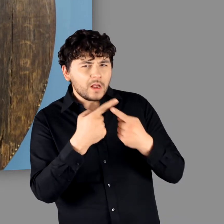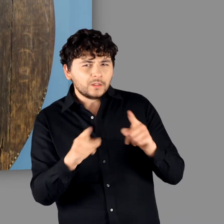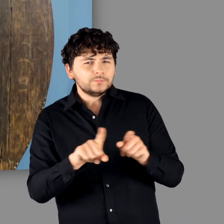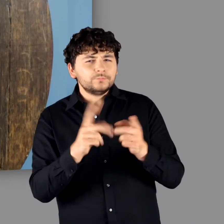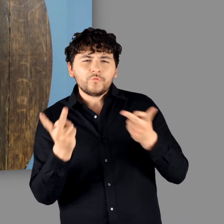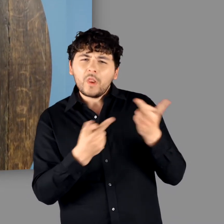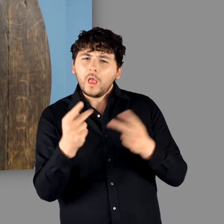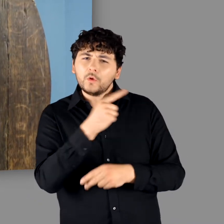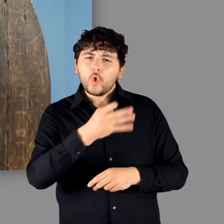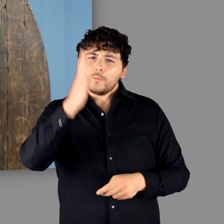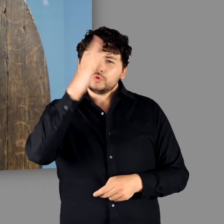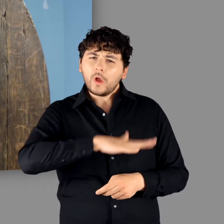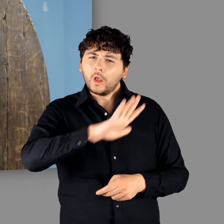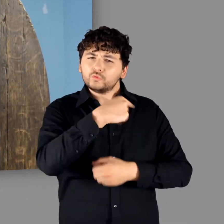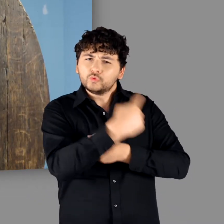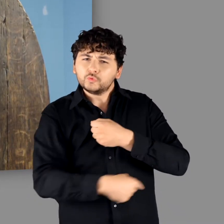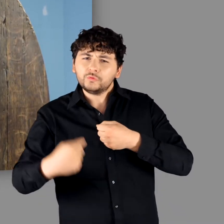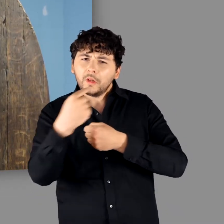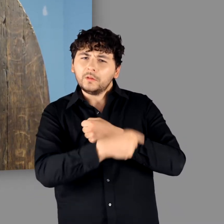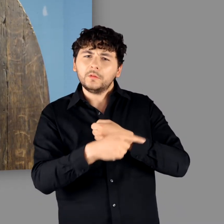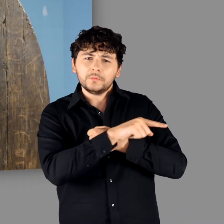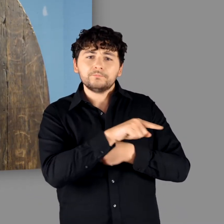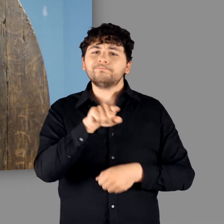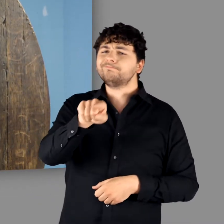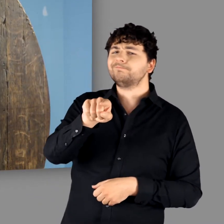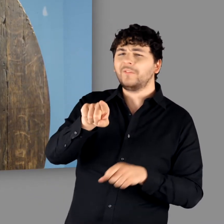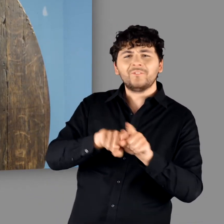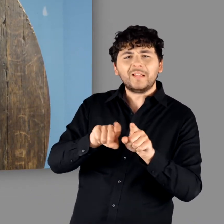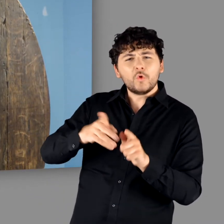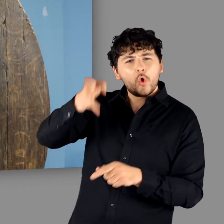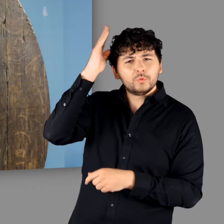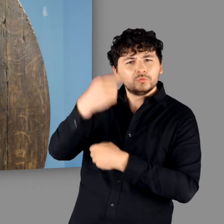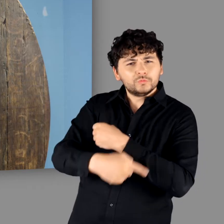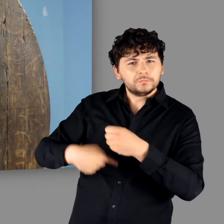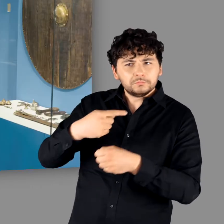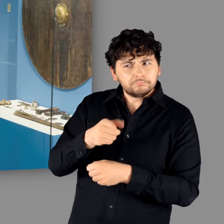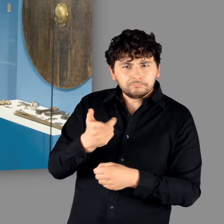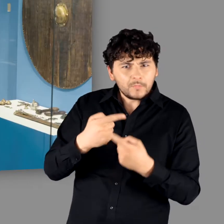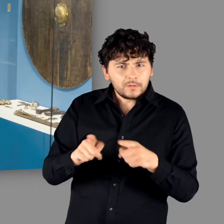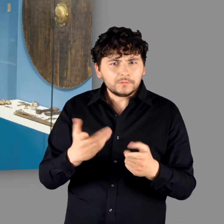"Das sieht ganz anders aus als die römischen Schilder die alle im Kopf haben und alle denken, dass die das genauso gemacht haben wie die alten Römer." - "Ne."